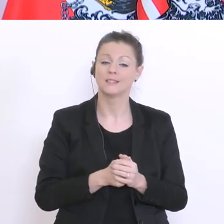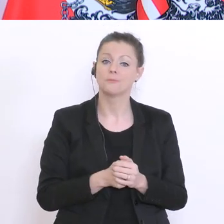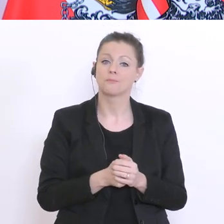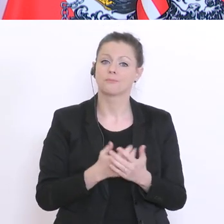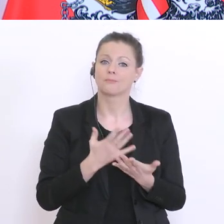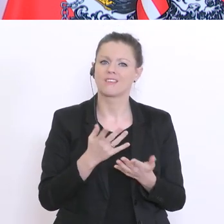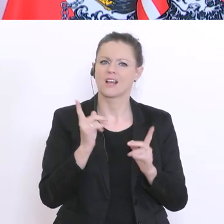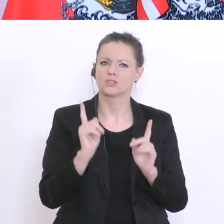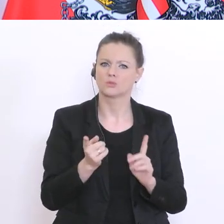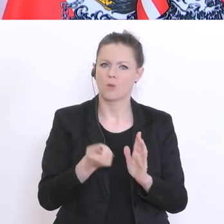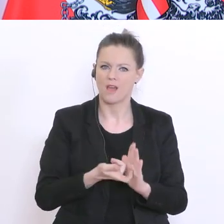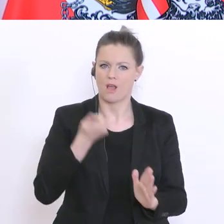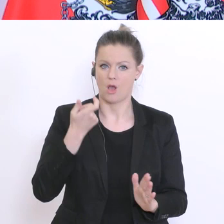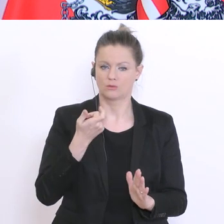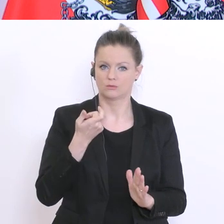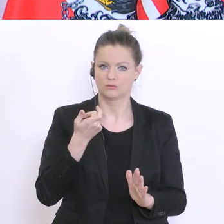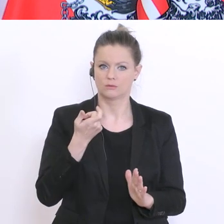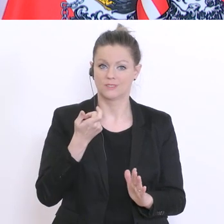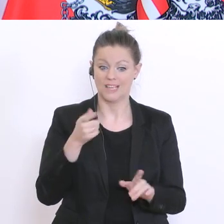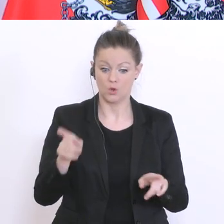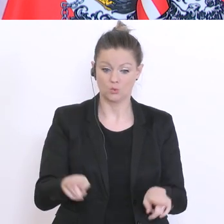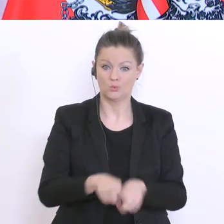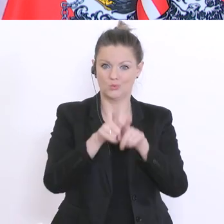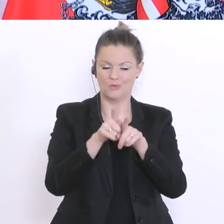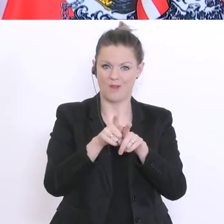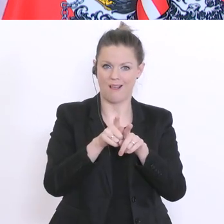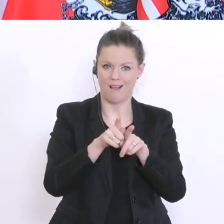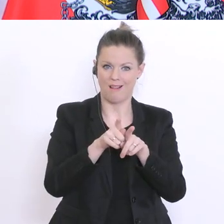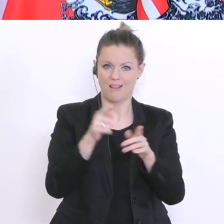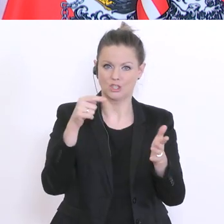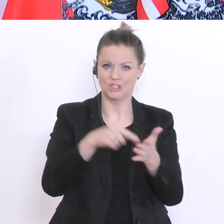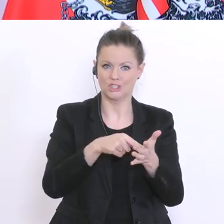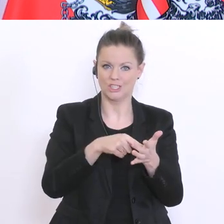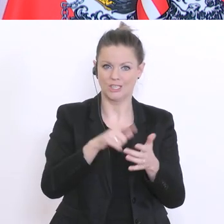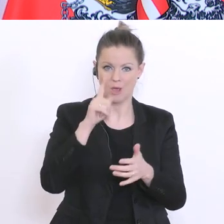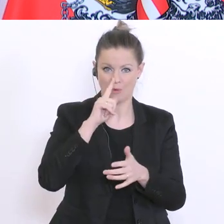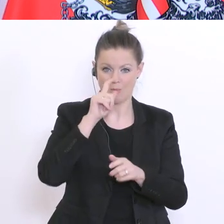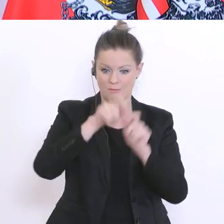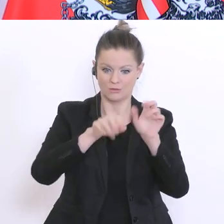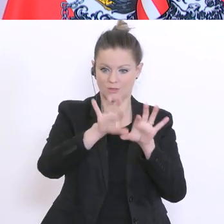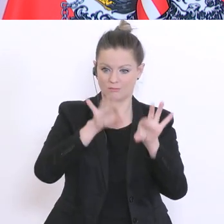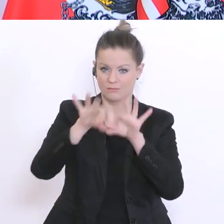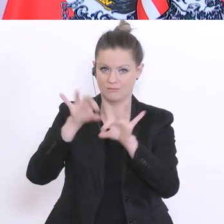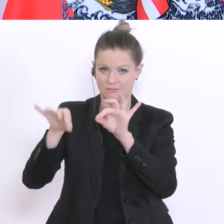der Immunstatus bei einer zufällig ausgewählten Stichprobe? Derzeit werden ja Personen untersucht